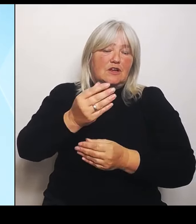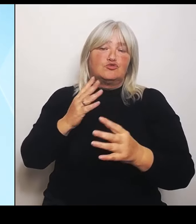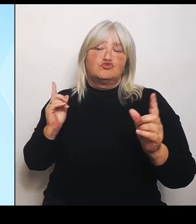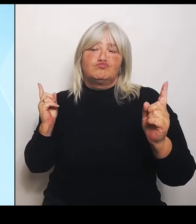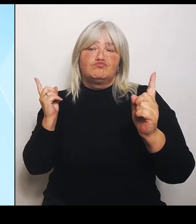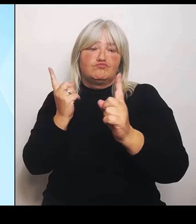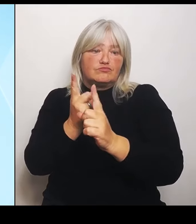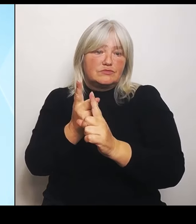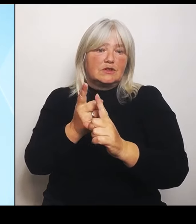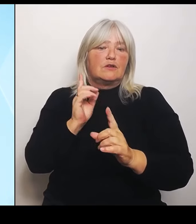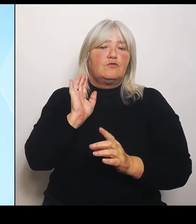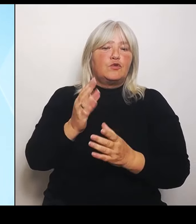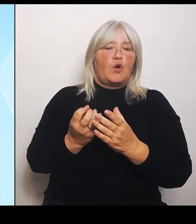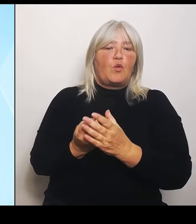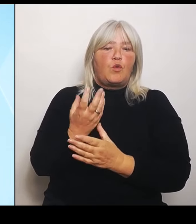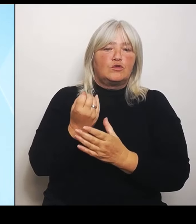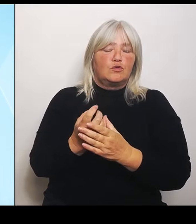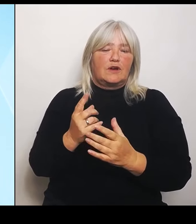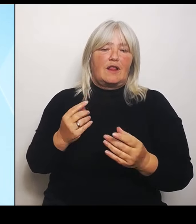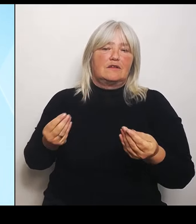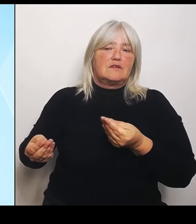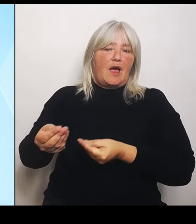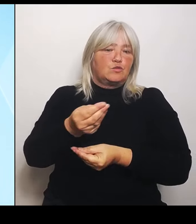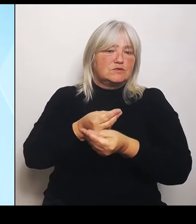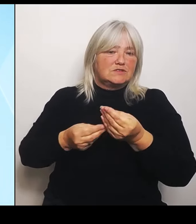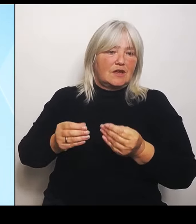Beziehungen der beiden Länder dadurch stärken.